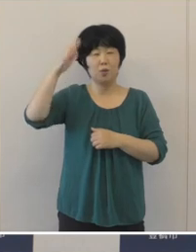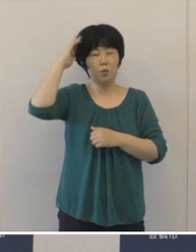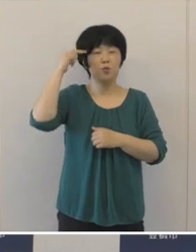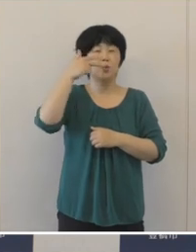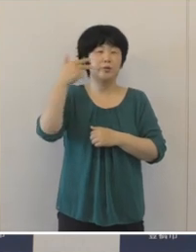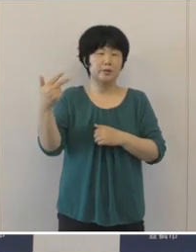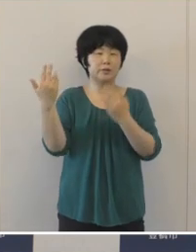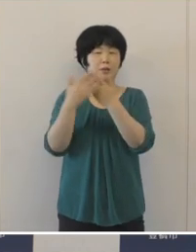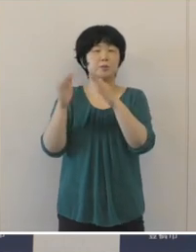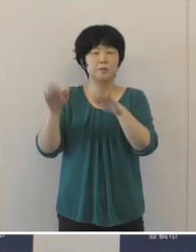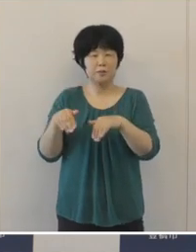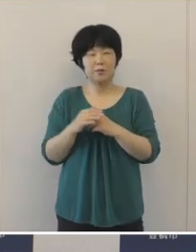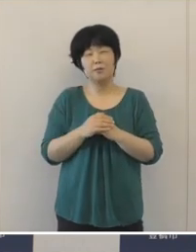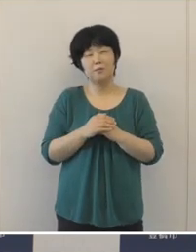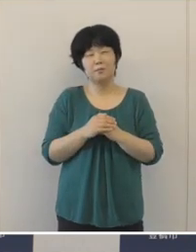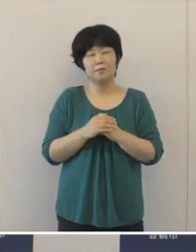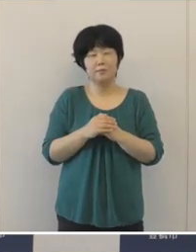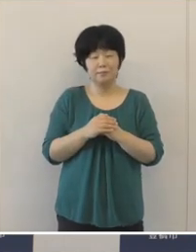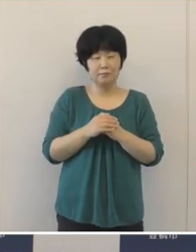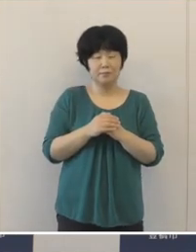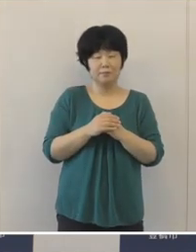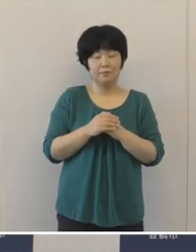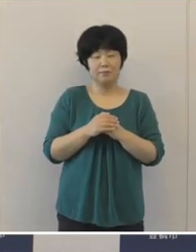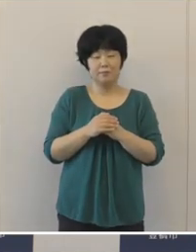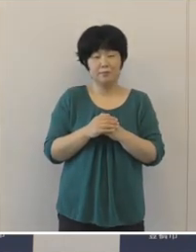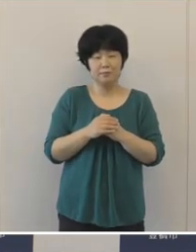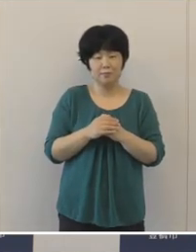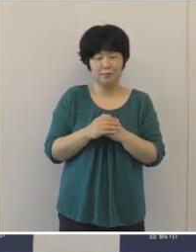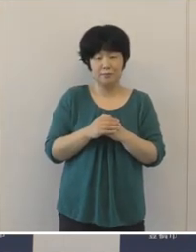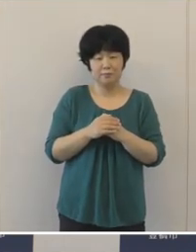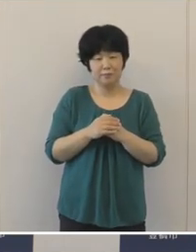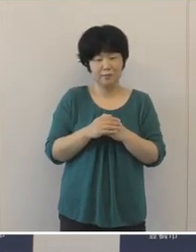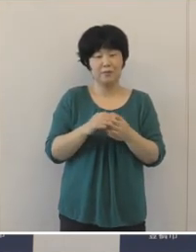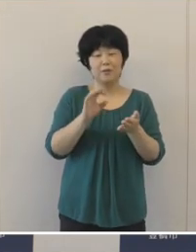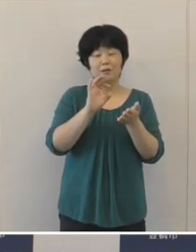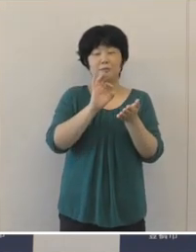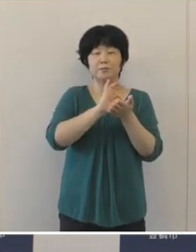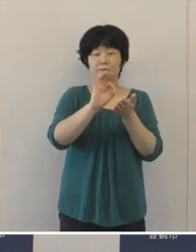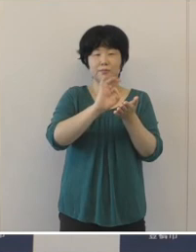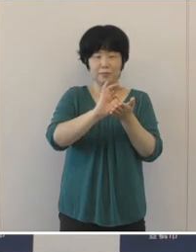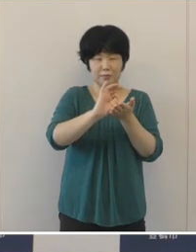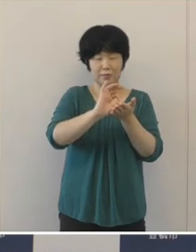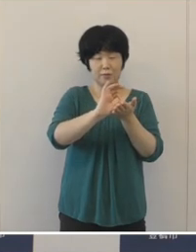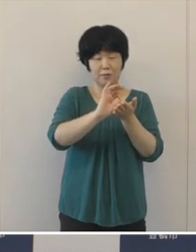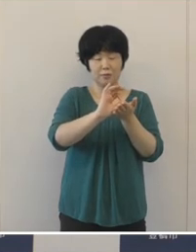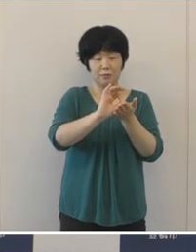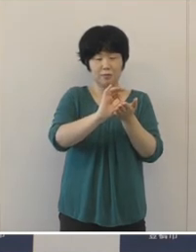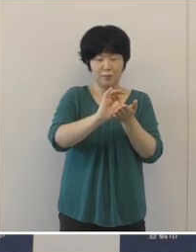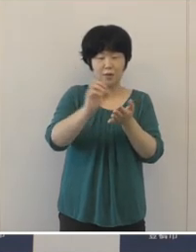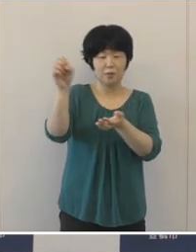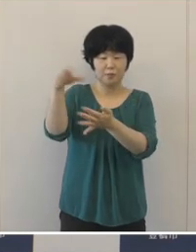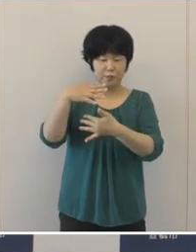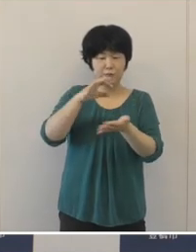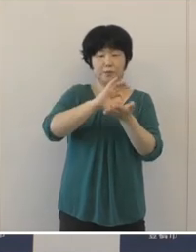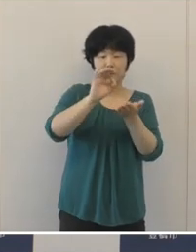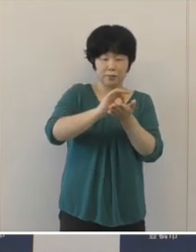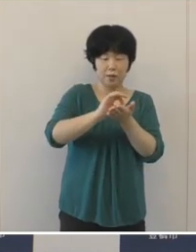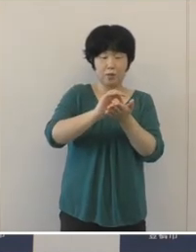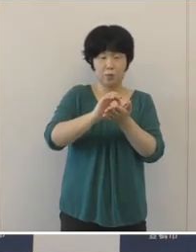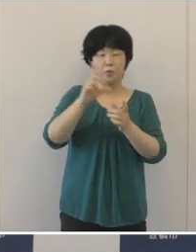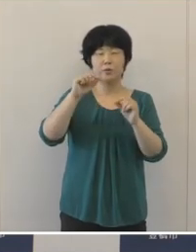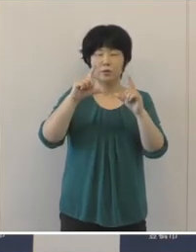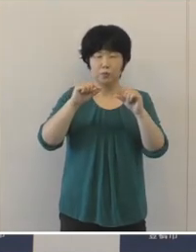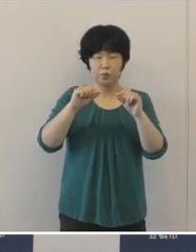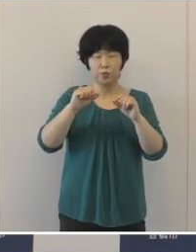主要な財政指標である形状収支比率は、87.6%と0.9ポイント改善いたしました。